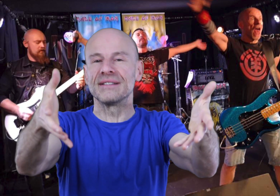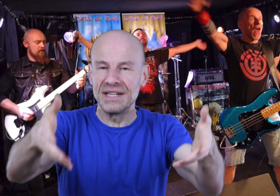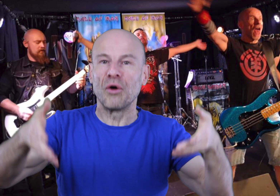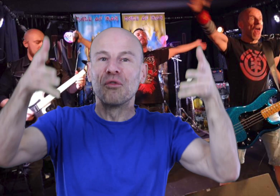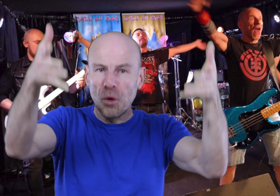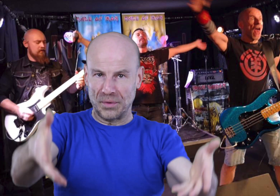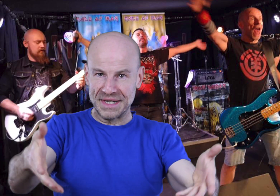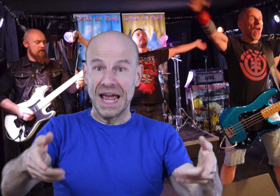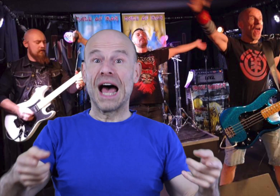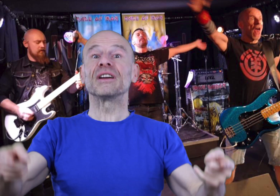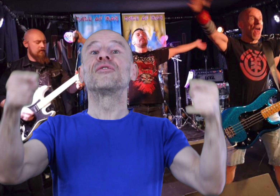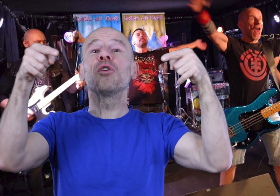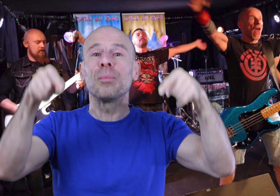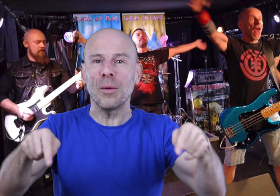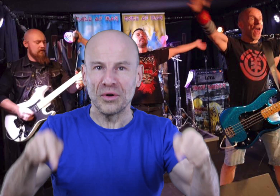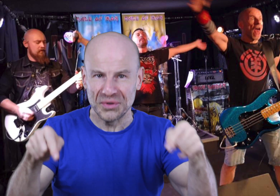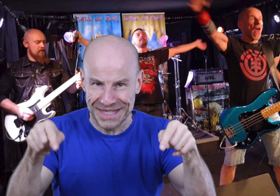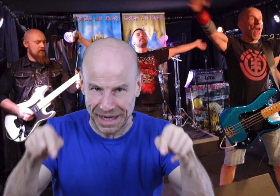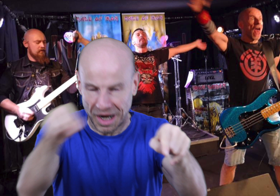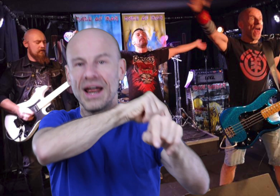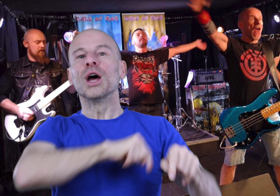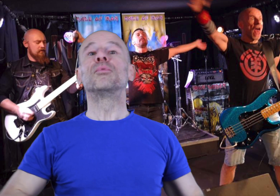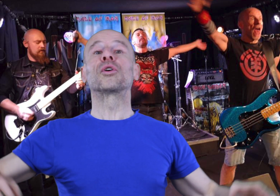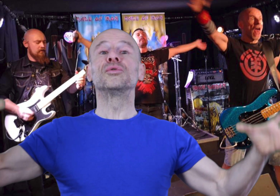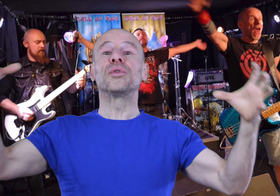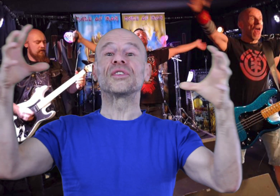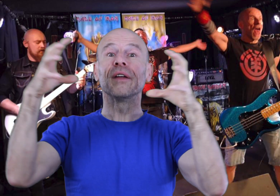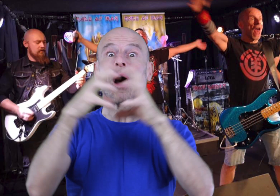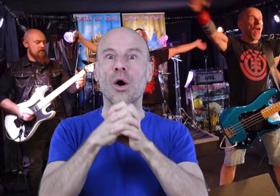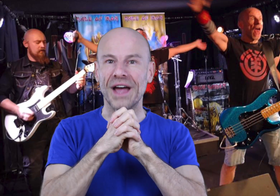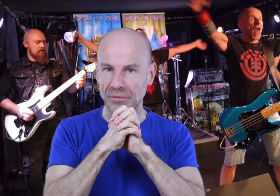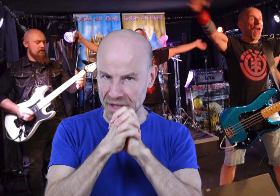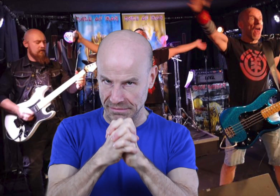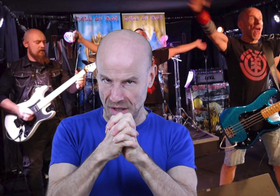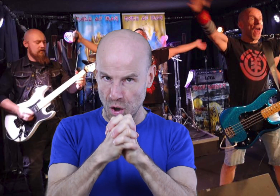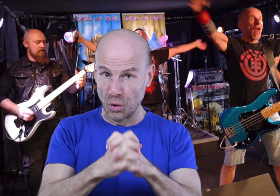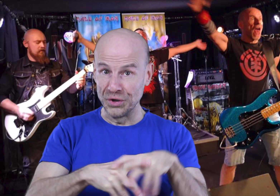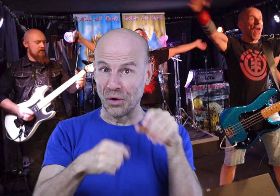désir, vos pensées avec vos ondes cérébrales pour que tout fonctionne en harmonie au lieu